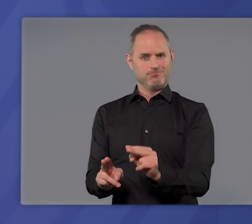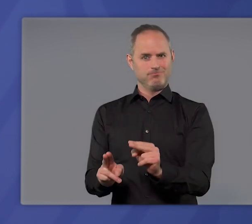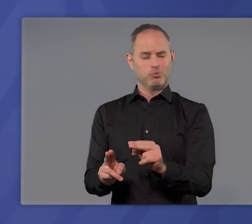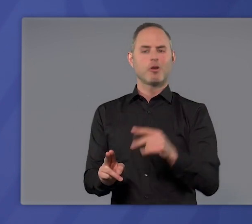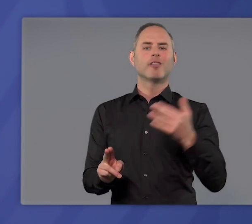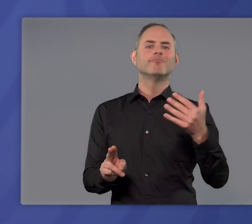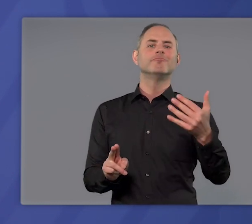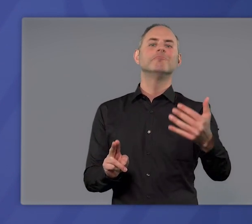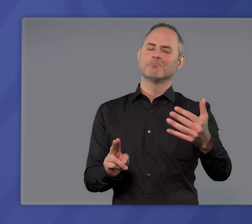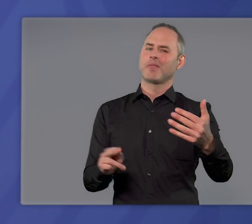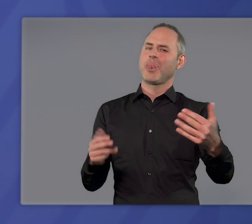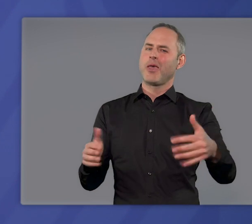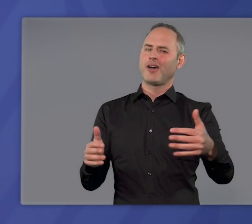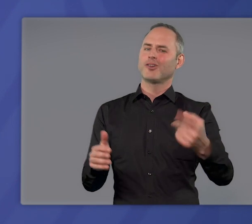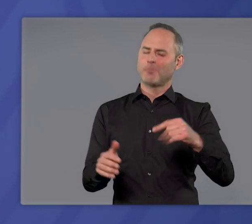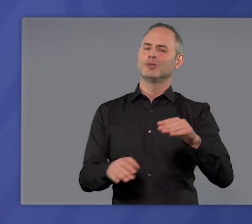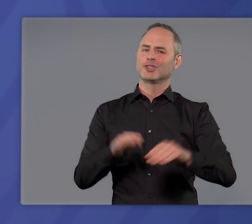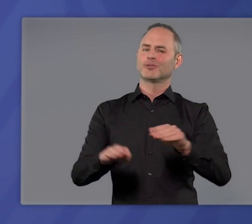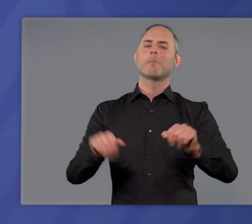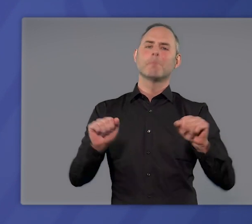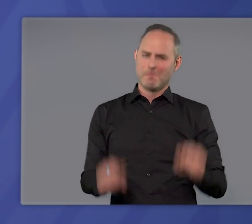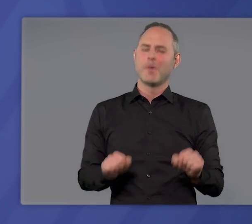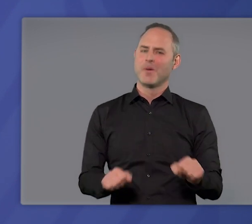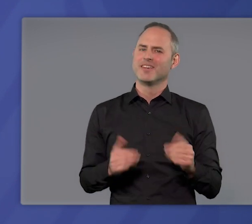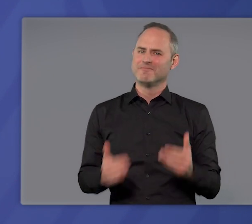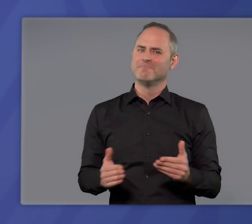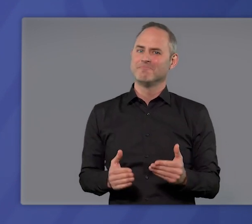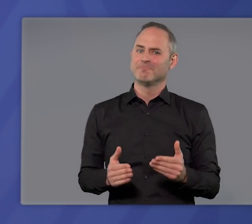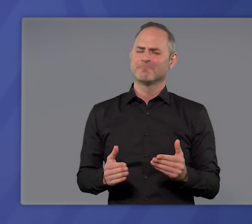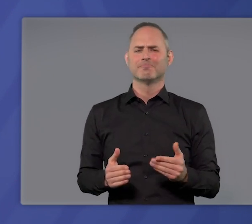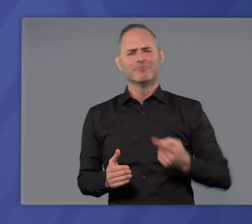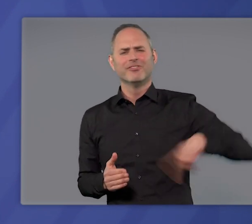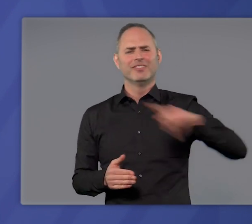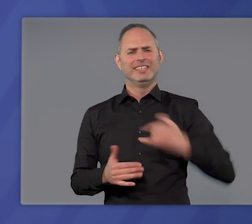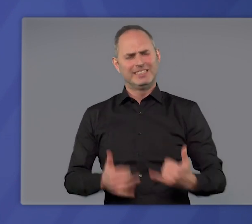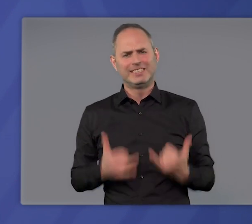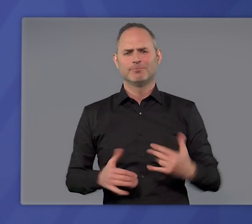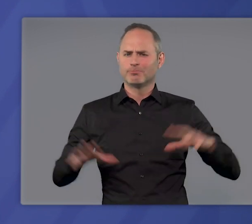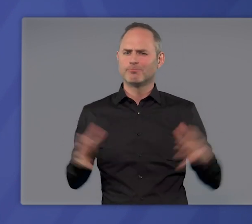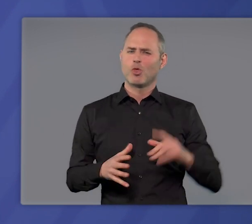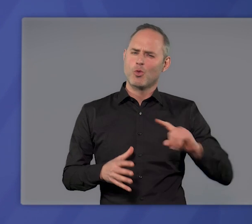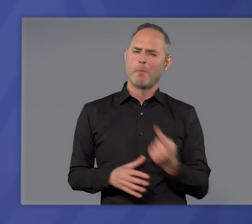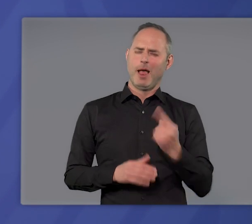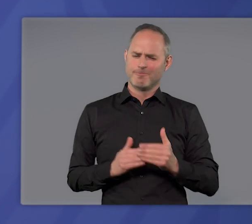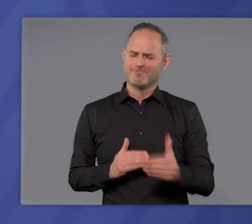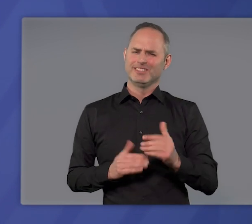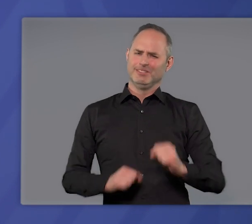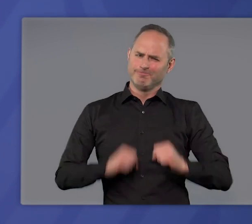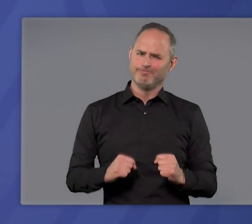sind in absehbarer Zeit Lockerungen Schritt für Schritt möglich. Lassen Sie uns jetzt noch einmal das Notwendige tun und